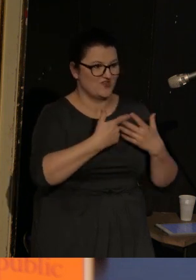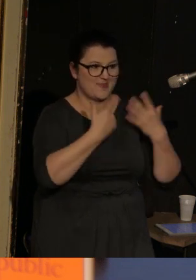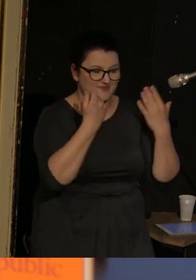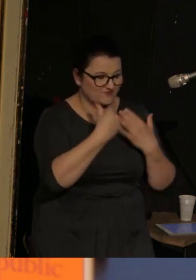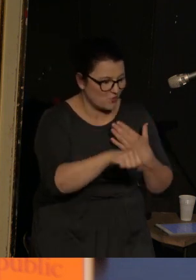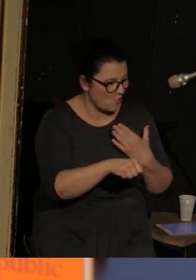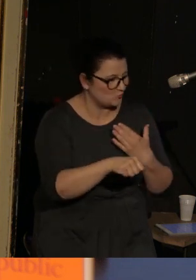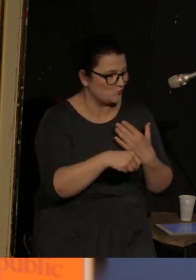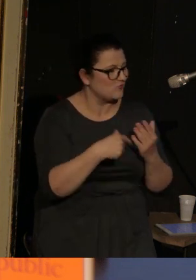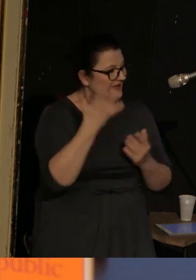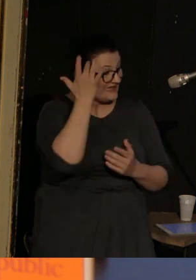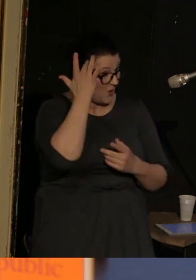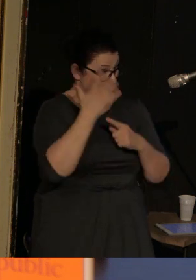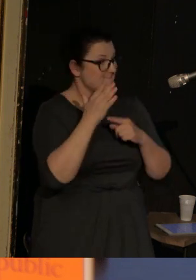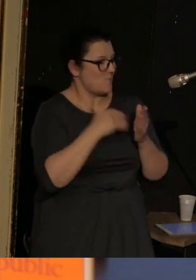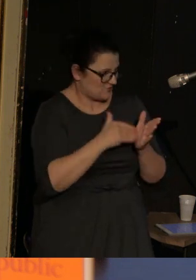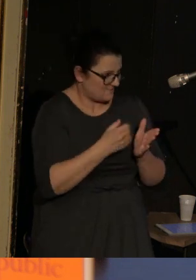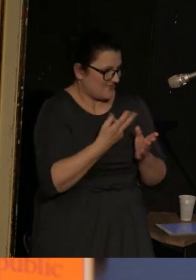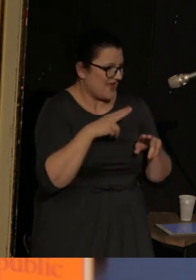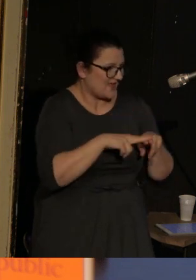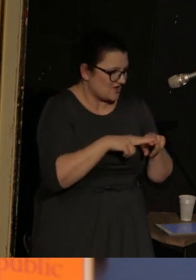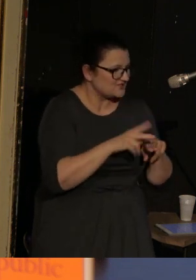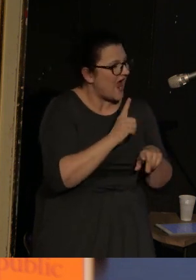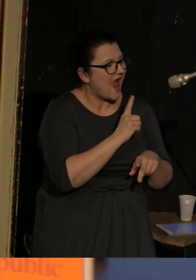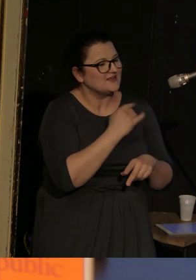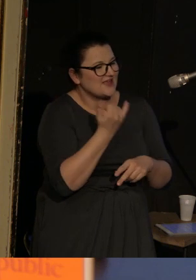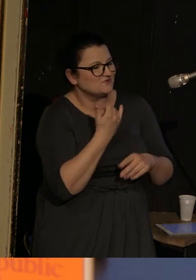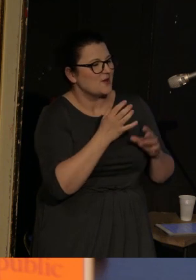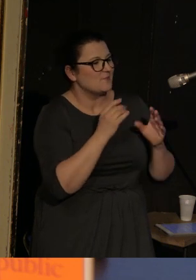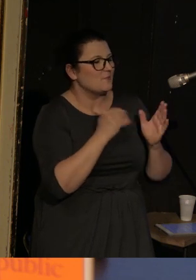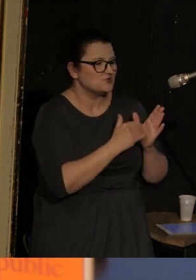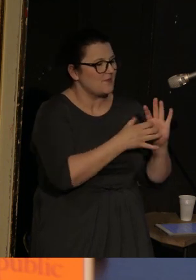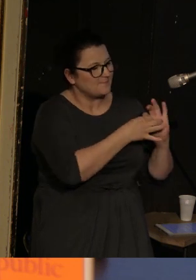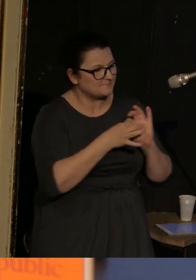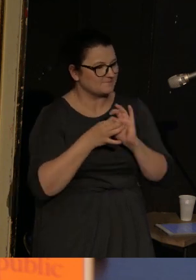To użyteczne narzędzie, ale jak każde powinno wynikać z czegoś w rodzaju emocjonalnej konieczności.